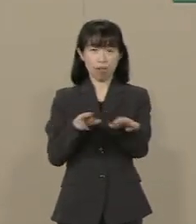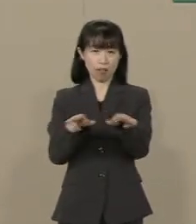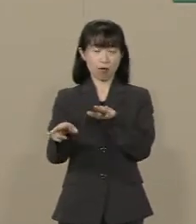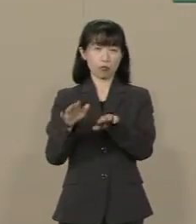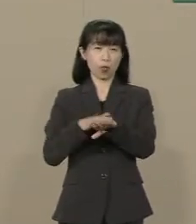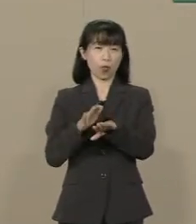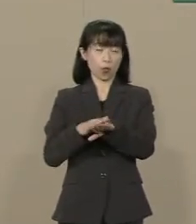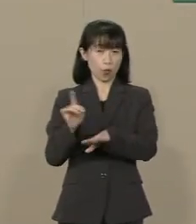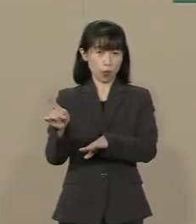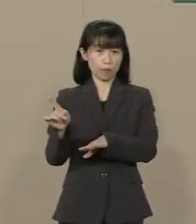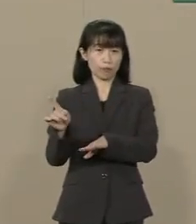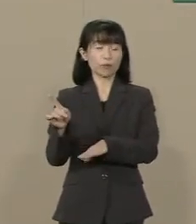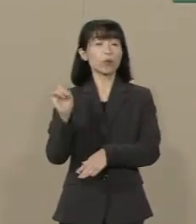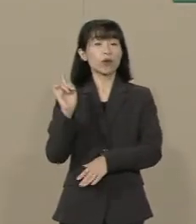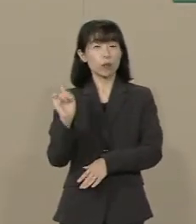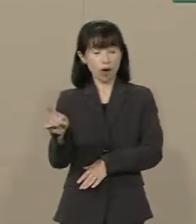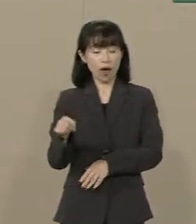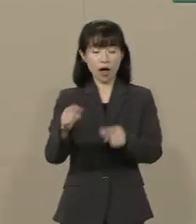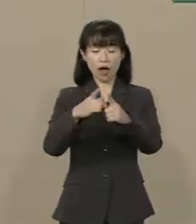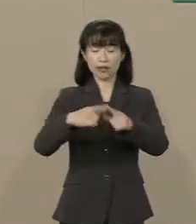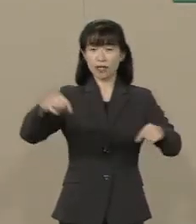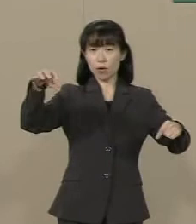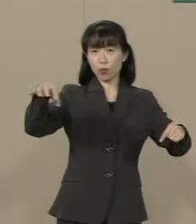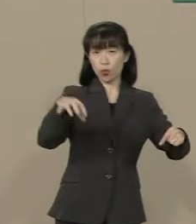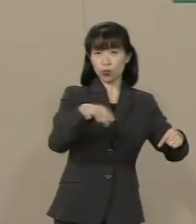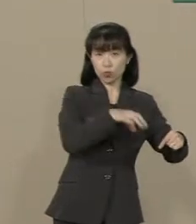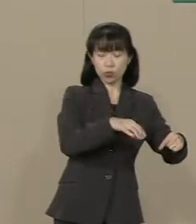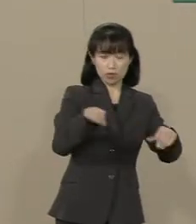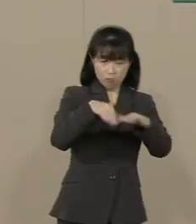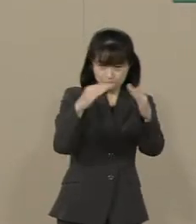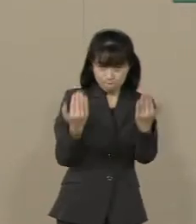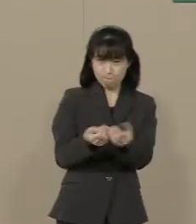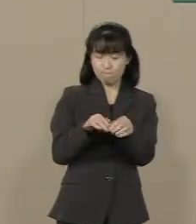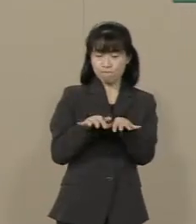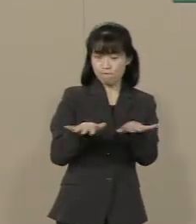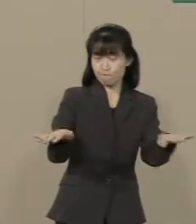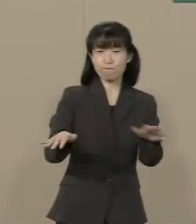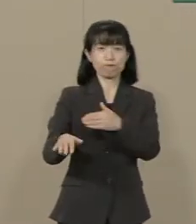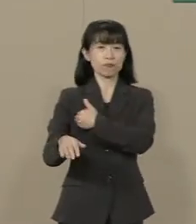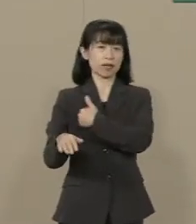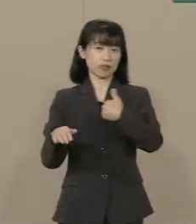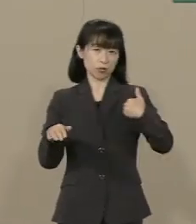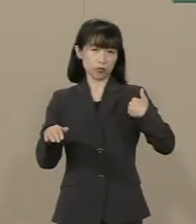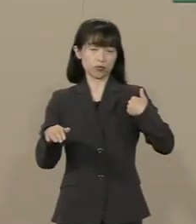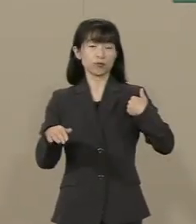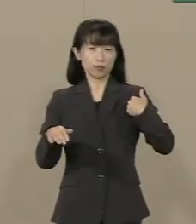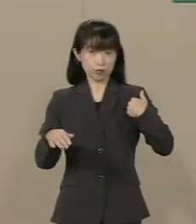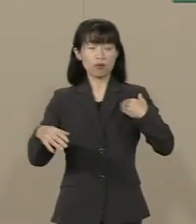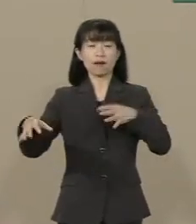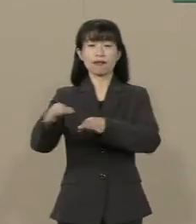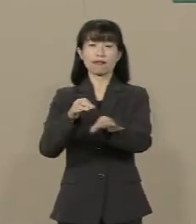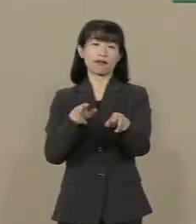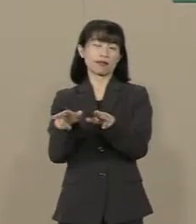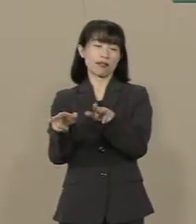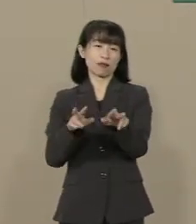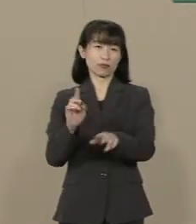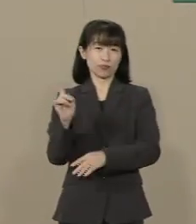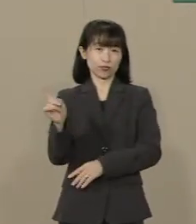また これは全国津々浦々にまで 波及していくことができる 経済政策でもあります